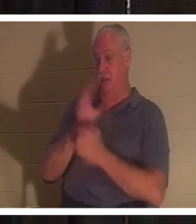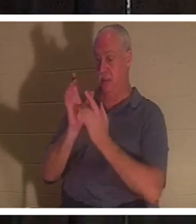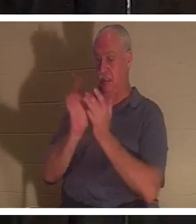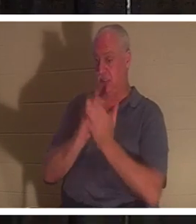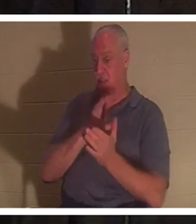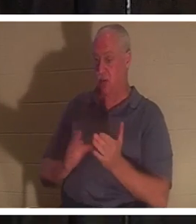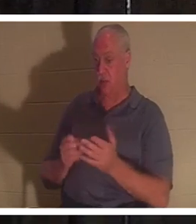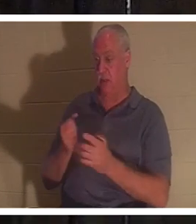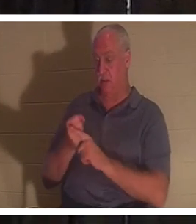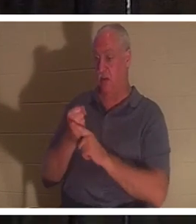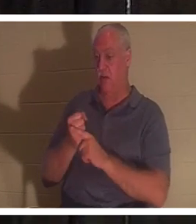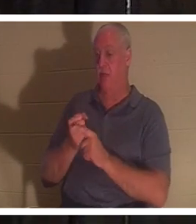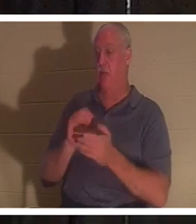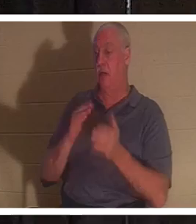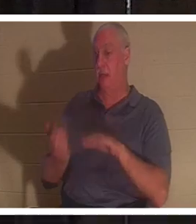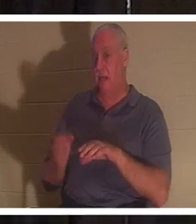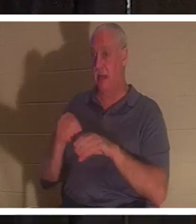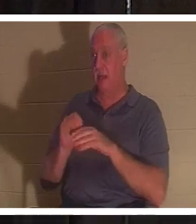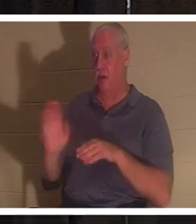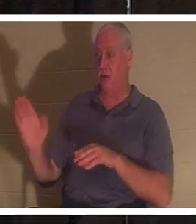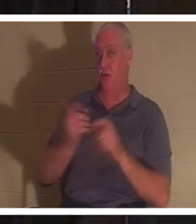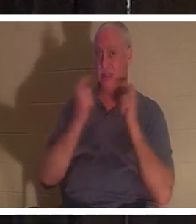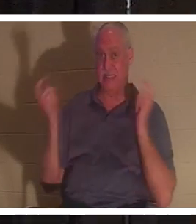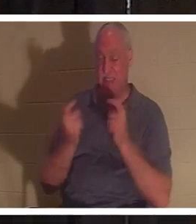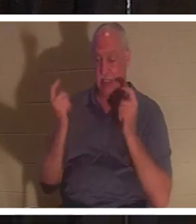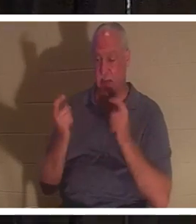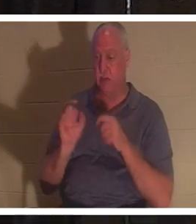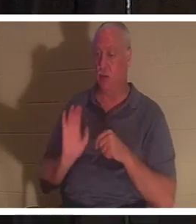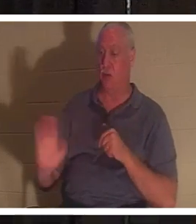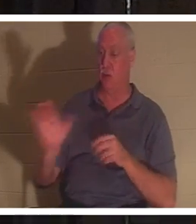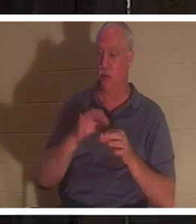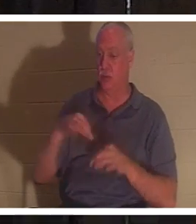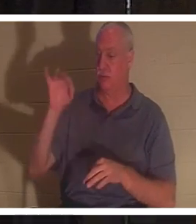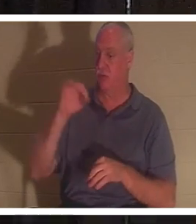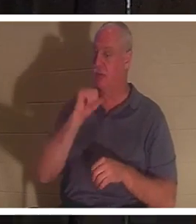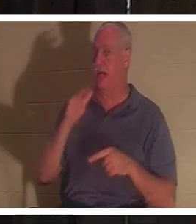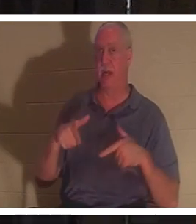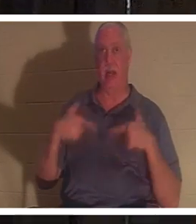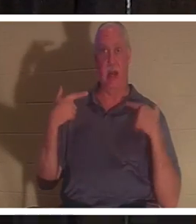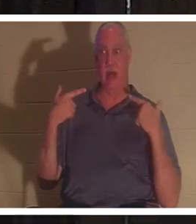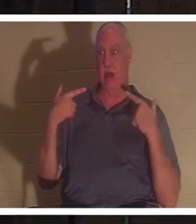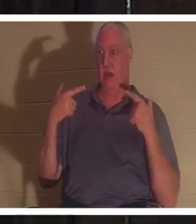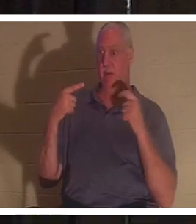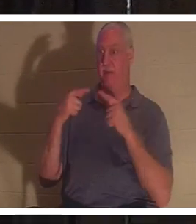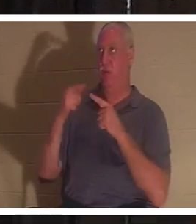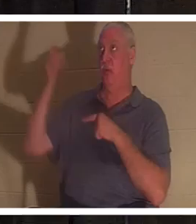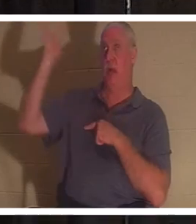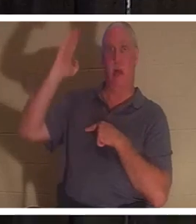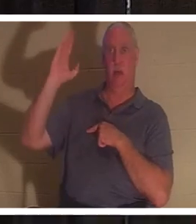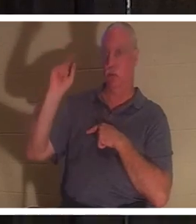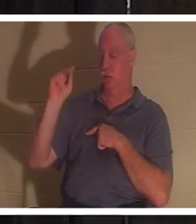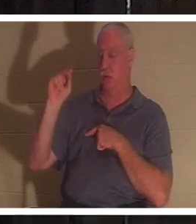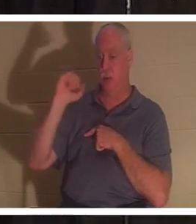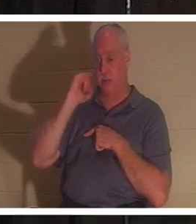offenses et vos péchés, dit la Bible. Votre esprit n'était pas vivant pour Dieu, et si vous n'êtes pas vivant pour Dieu,